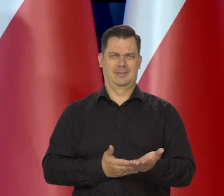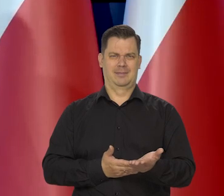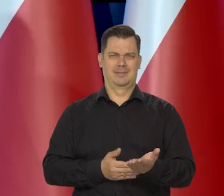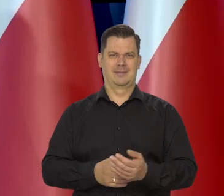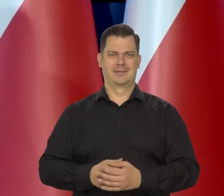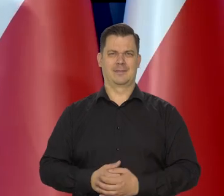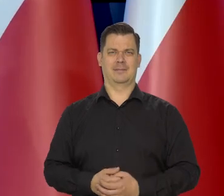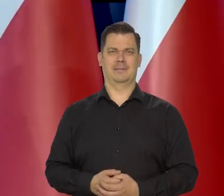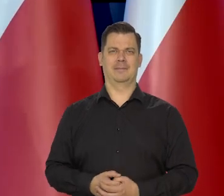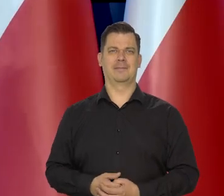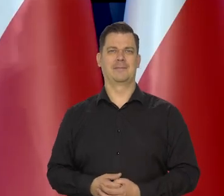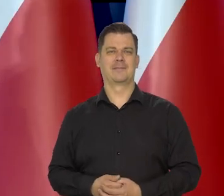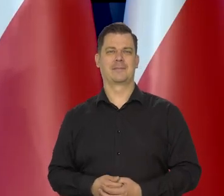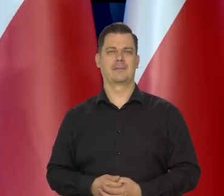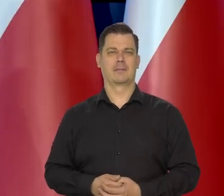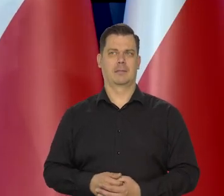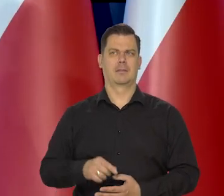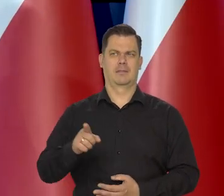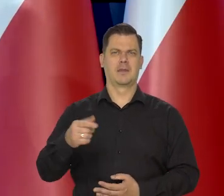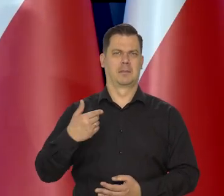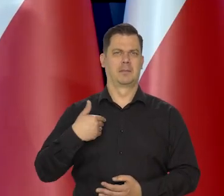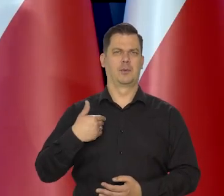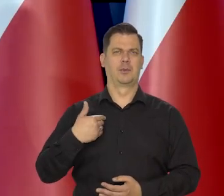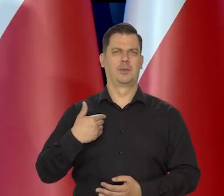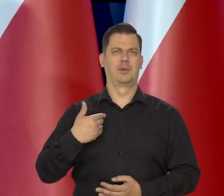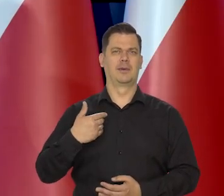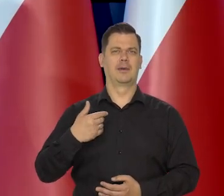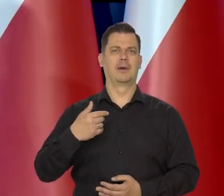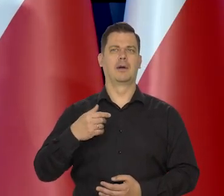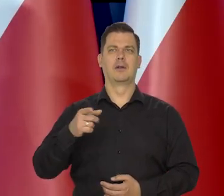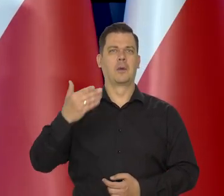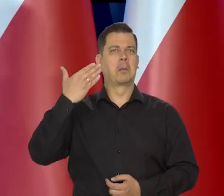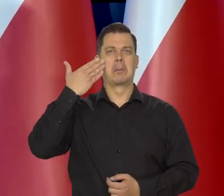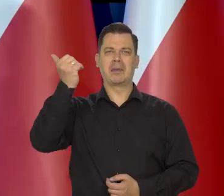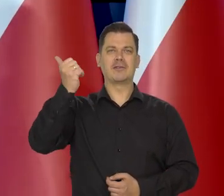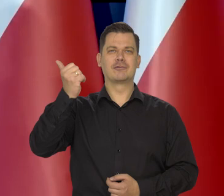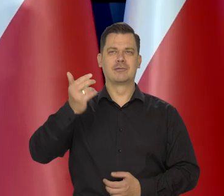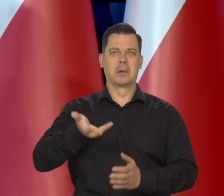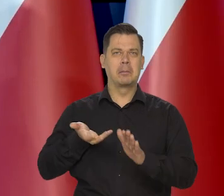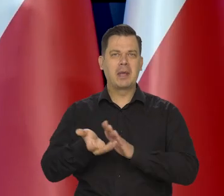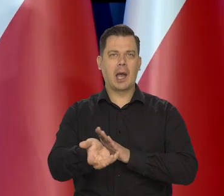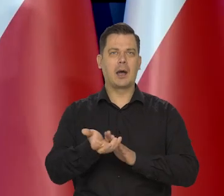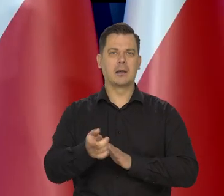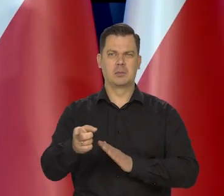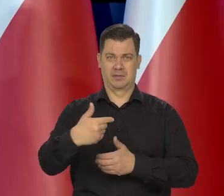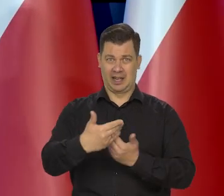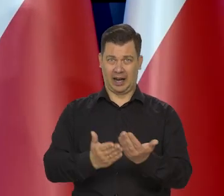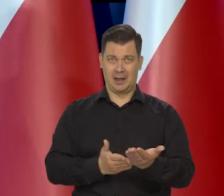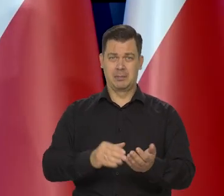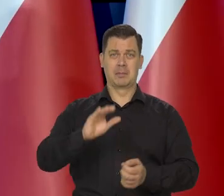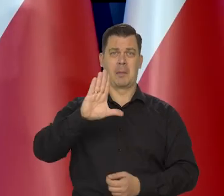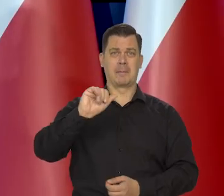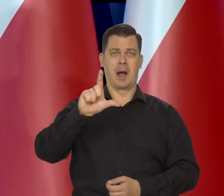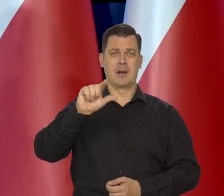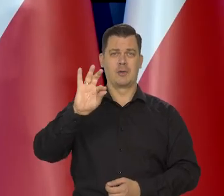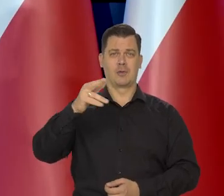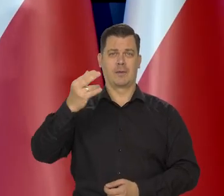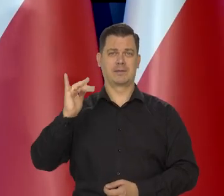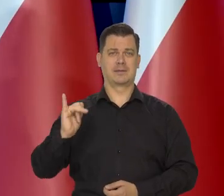I to przytoczone wypowiedzi Mistrzów piekarnictwa różnych, którzy mówią, że ten chleb baltonowski